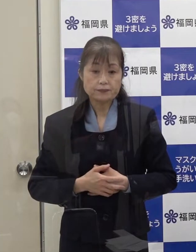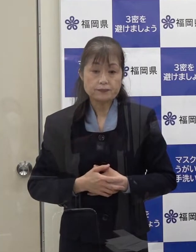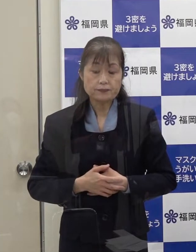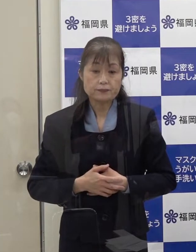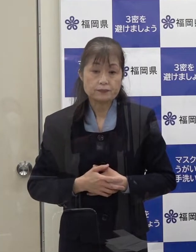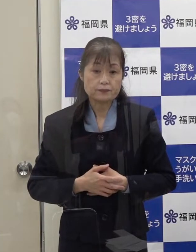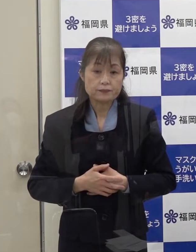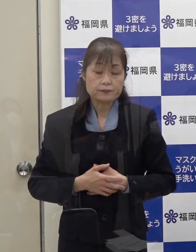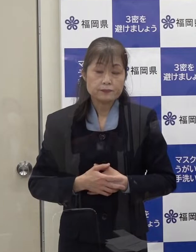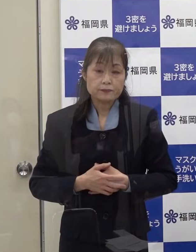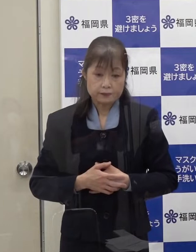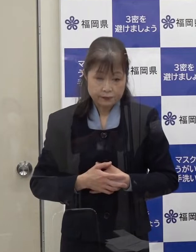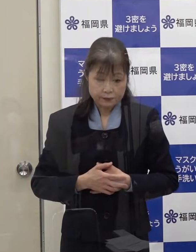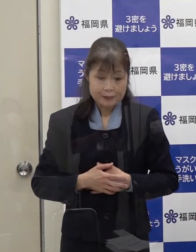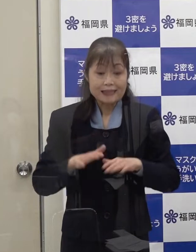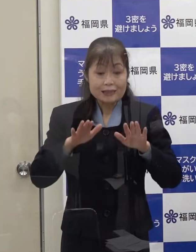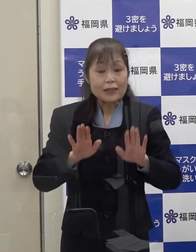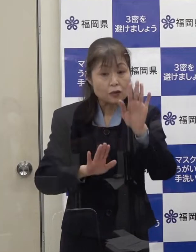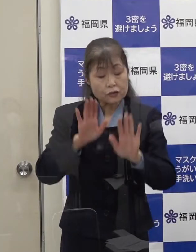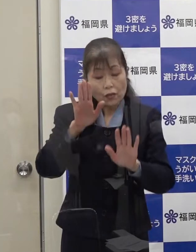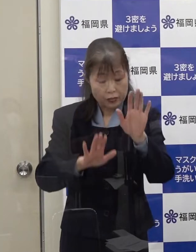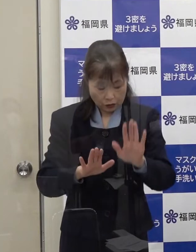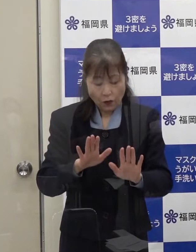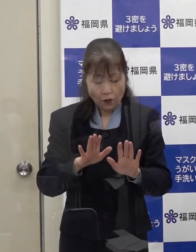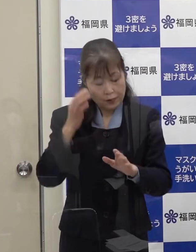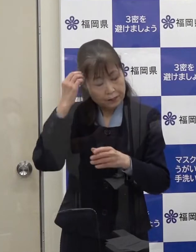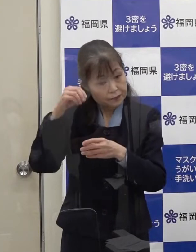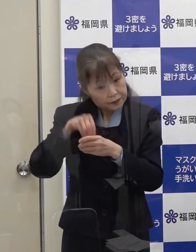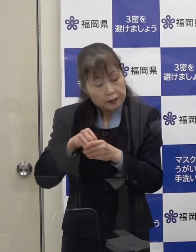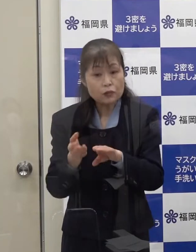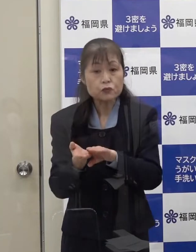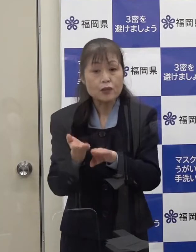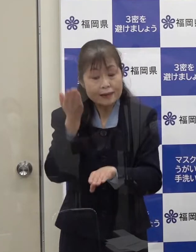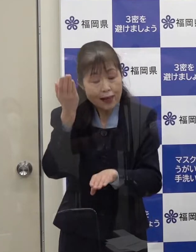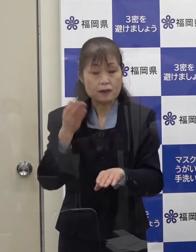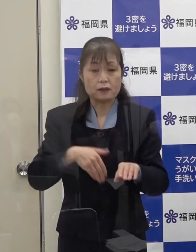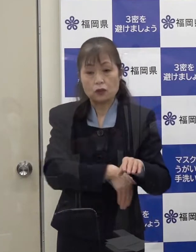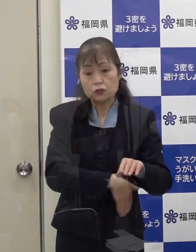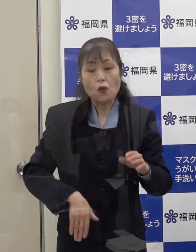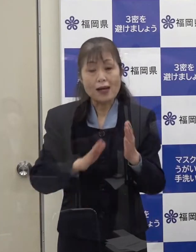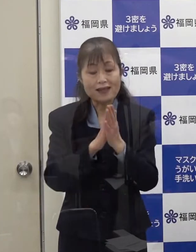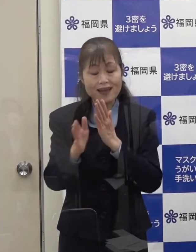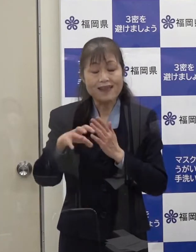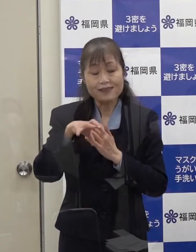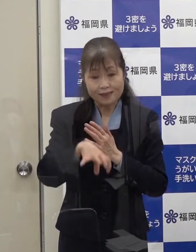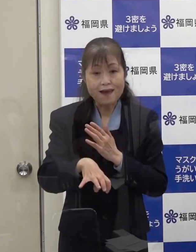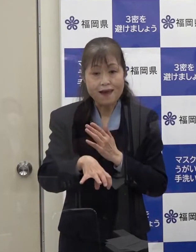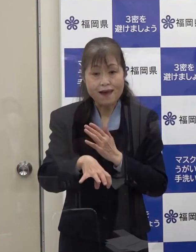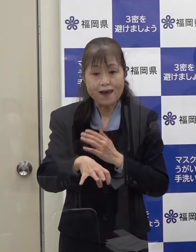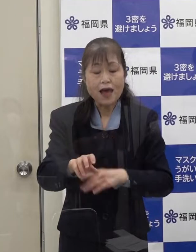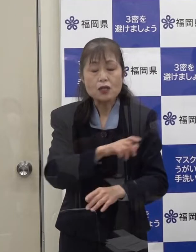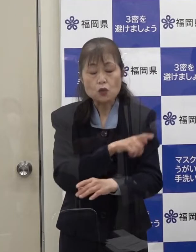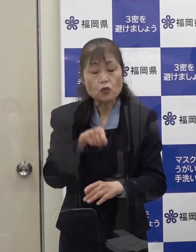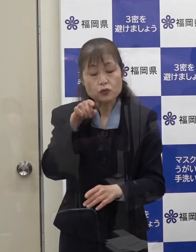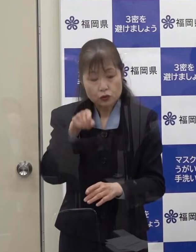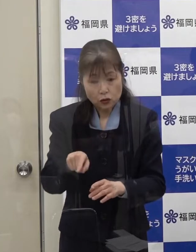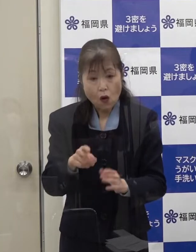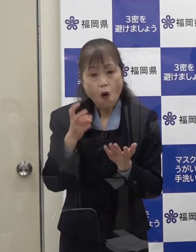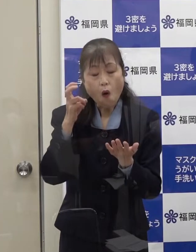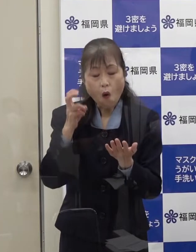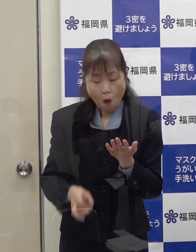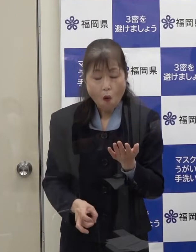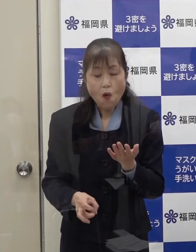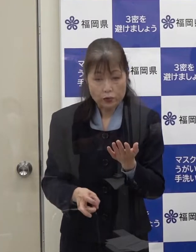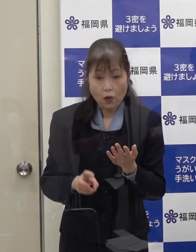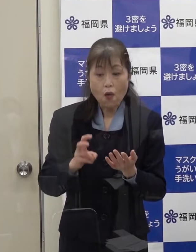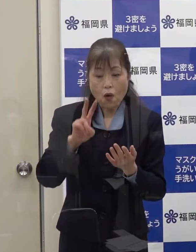このような状況を踏まえ 本県においても特措法第２４条第９項に基づき